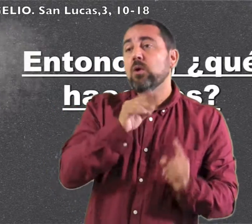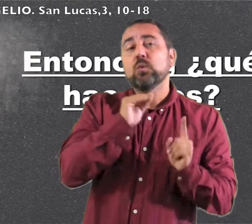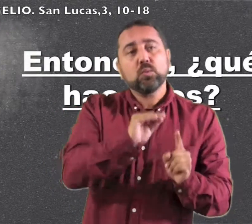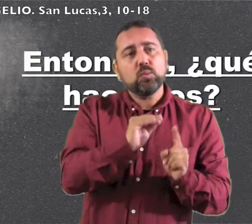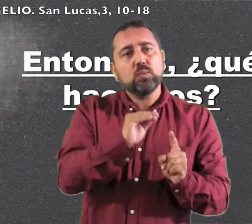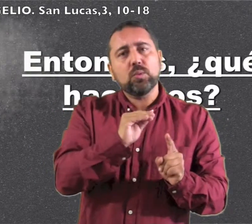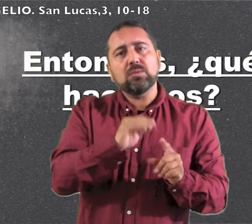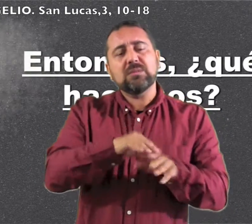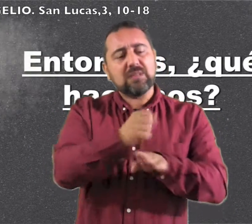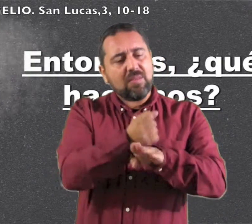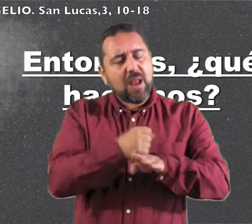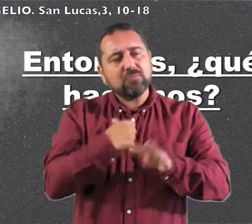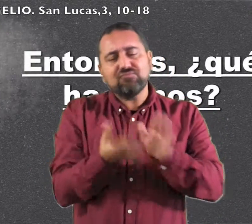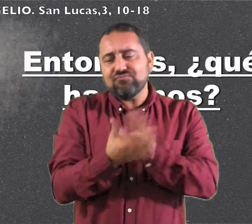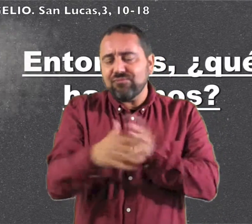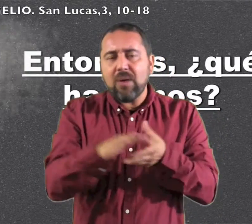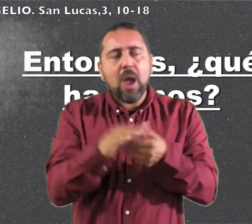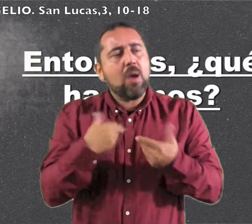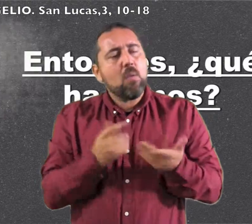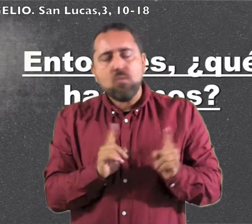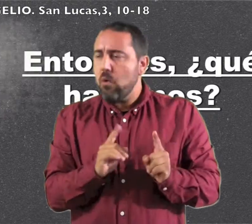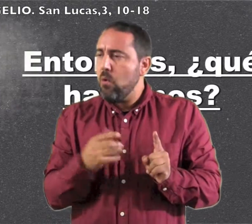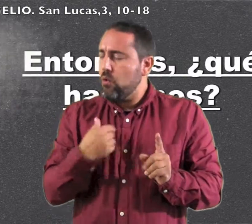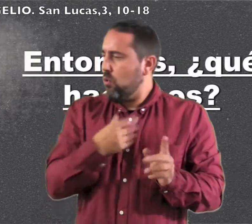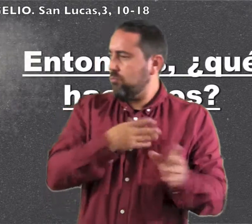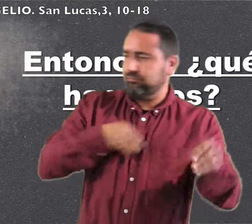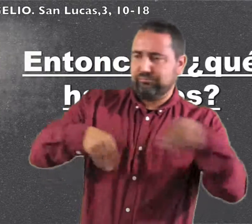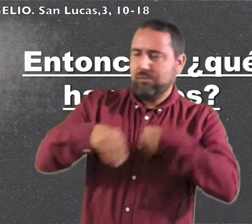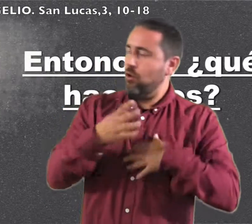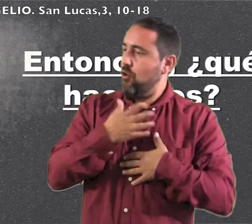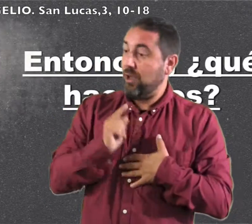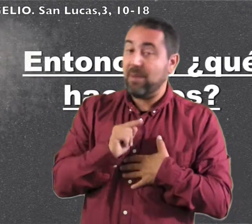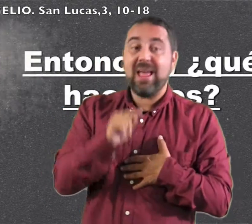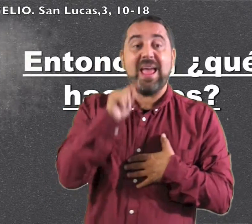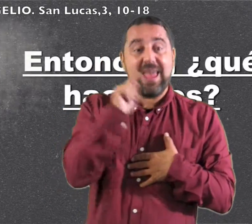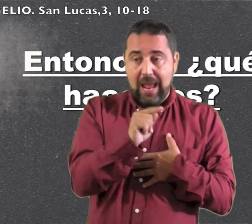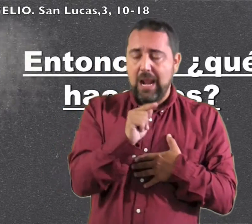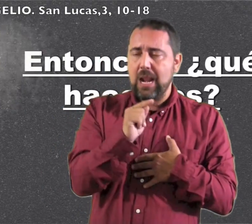la correa de sus sandalias.